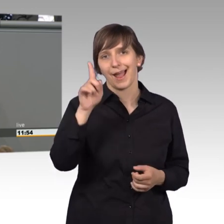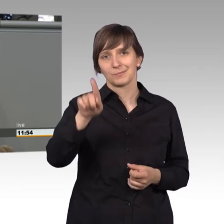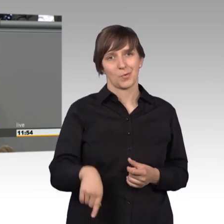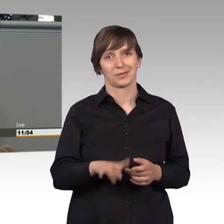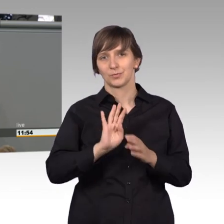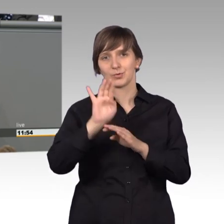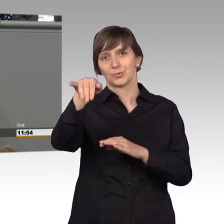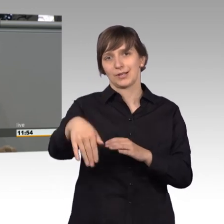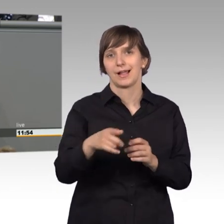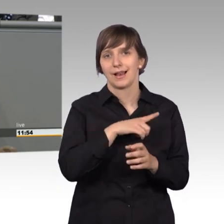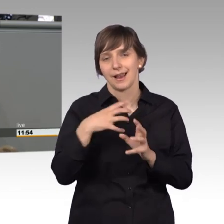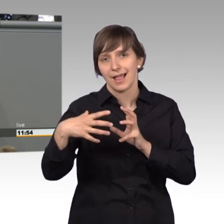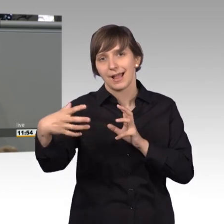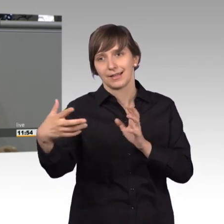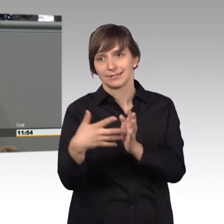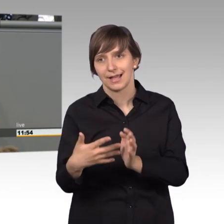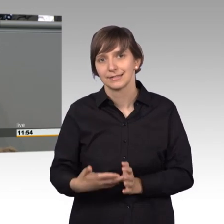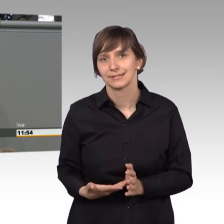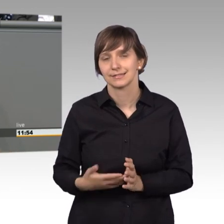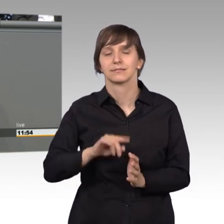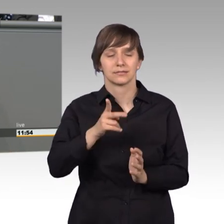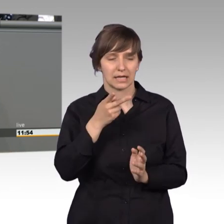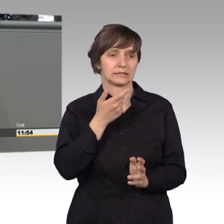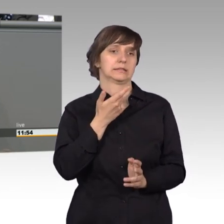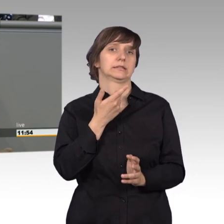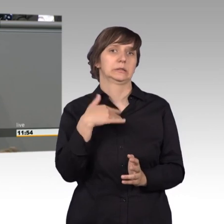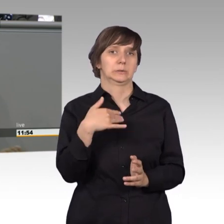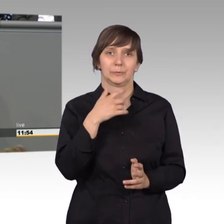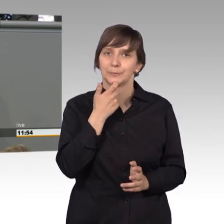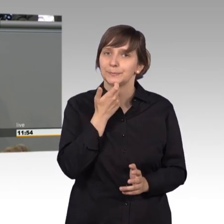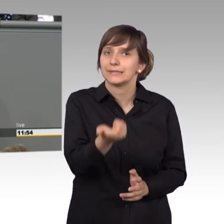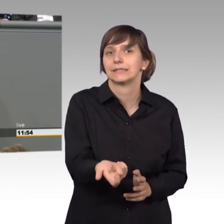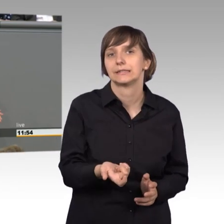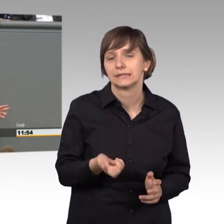dann erst merkt man wie schwierig das ist. Aber wie gesagt, die hatte